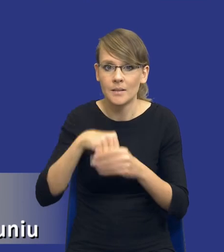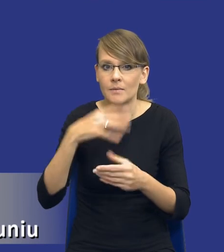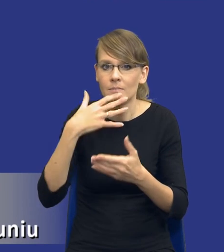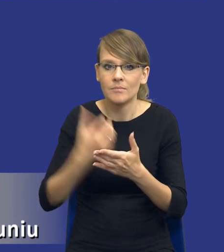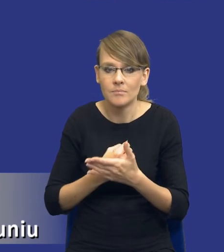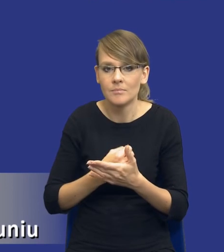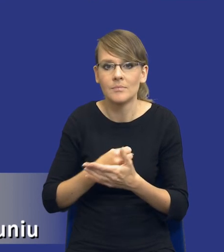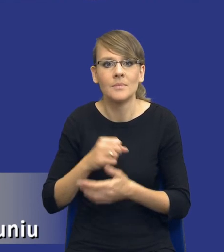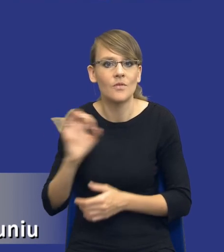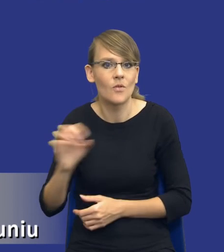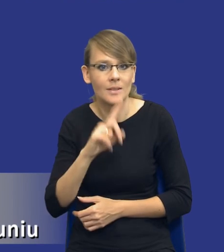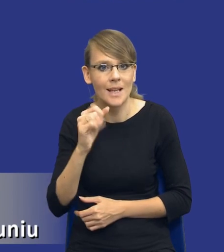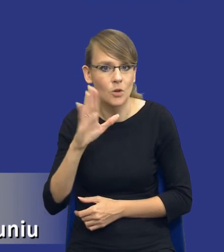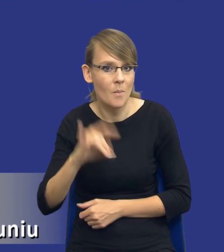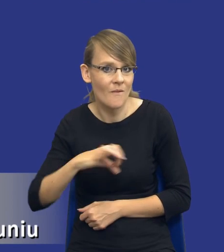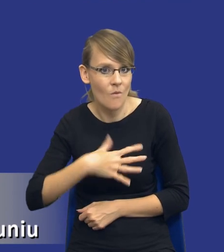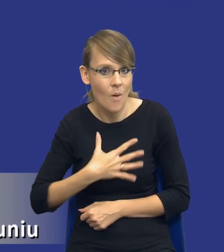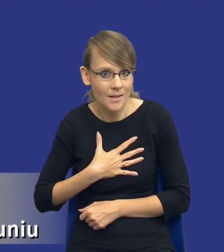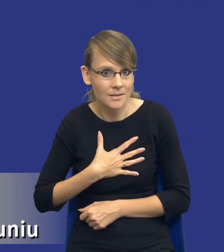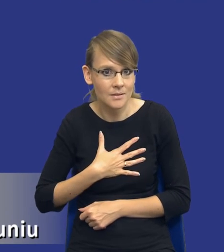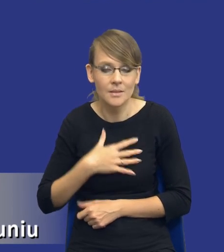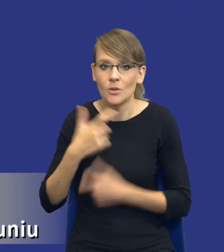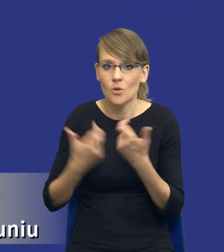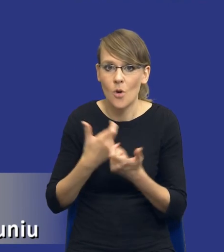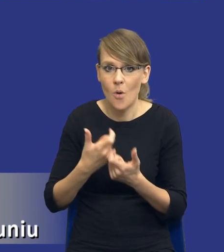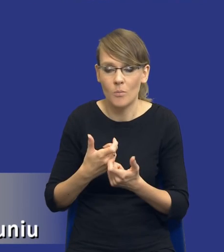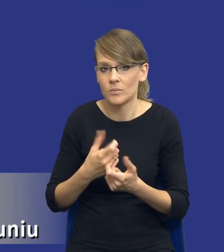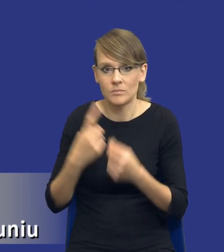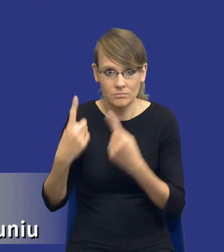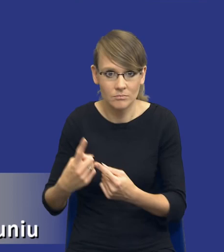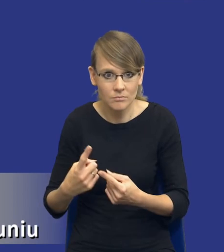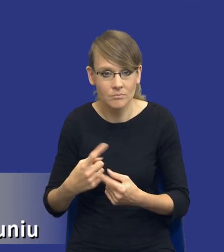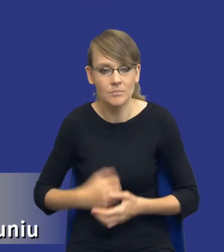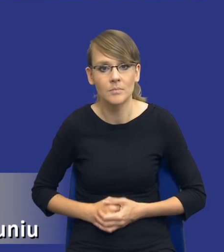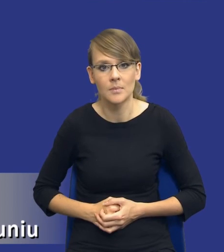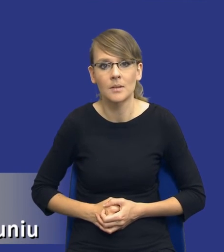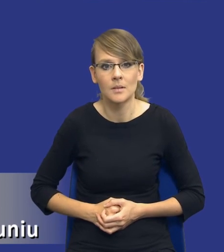zasobów własnych, w sensie zrobienie to własnymi siłami, czyli jednak nie będzie to zamówienie